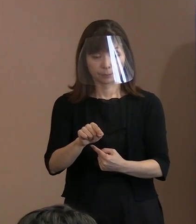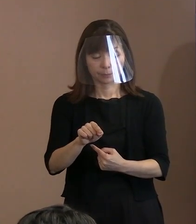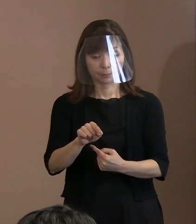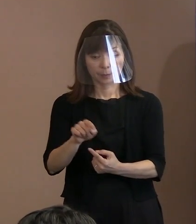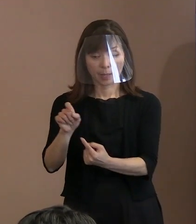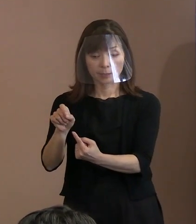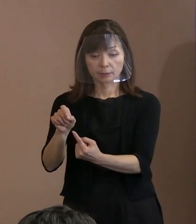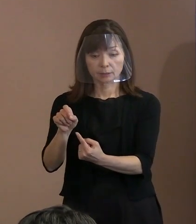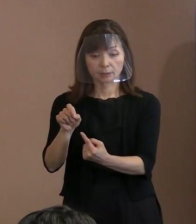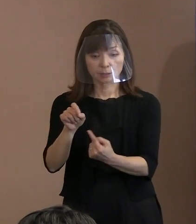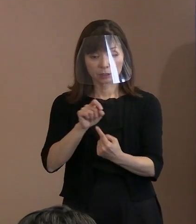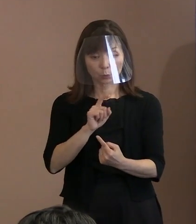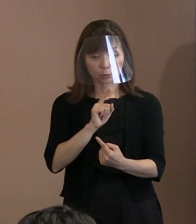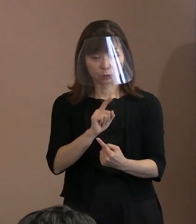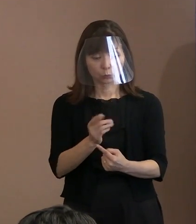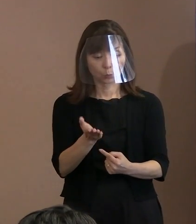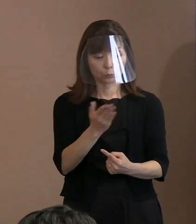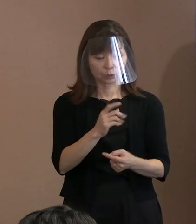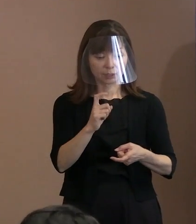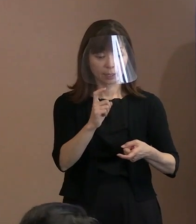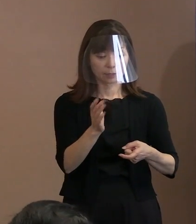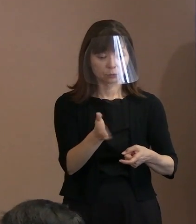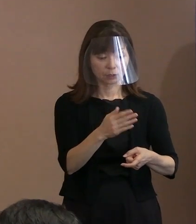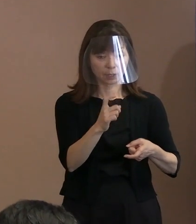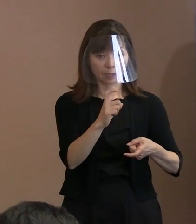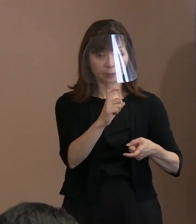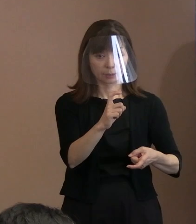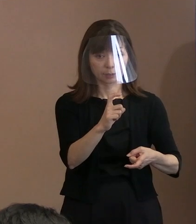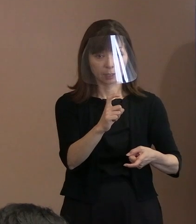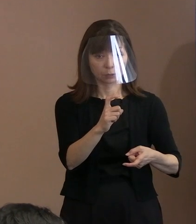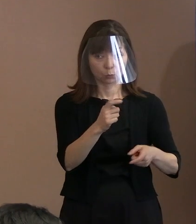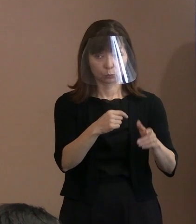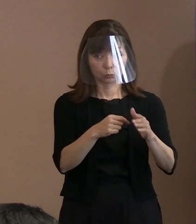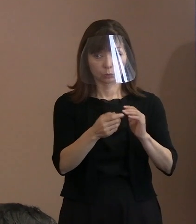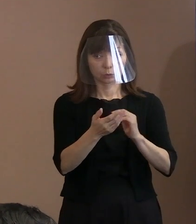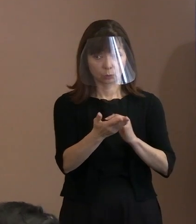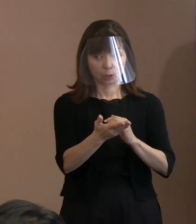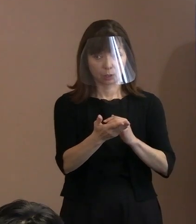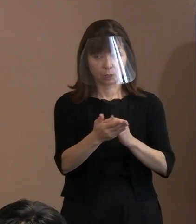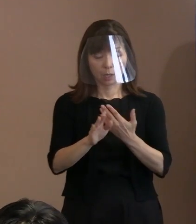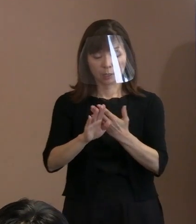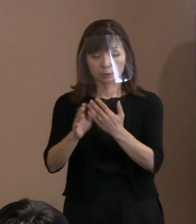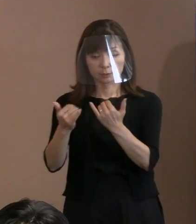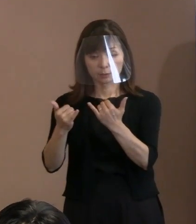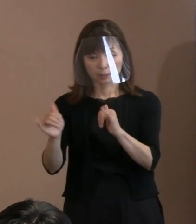次からカギ括弧 ということになるのでしょうか｡ ｢他者｣から｢許されない｣という部分まで｡